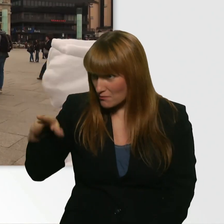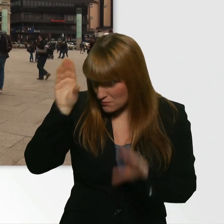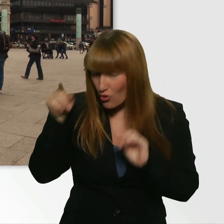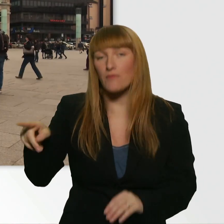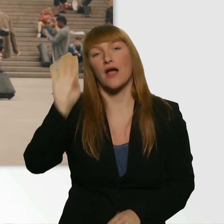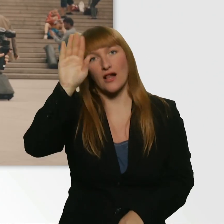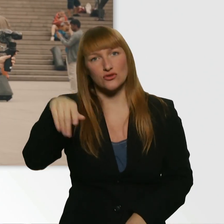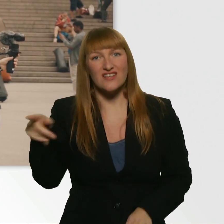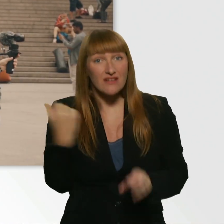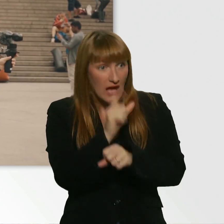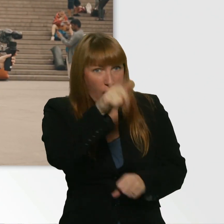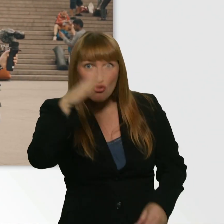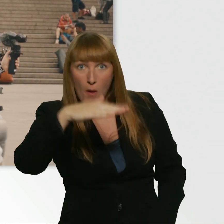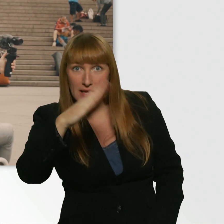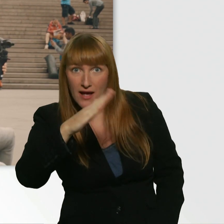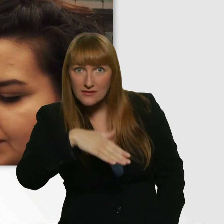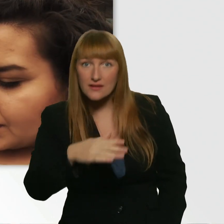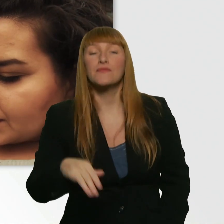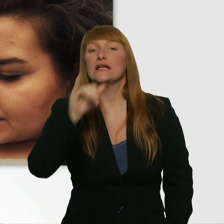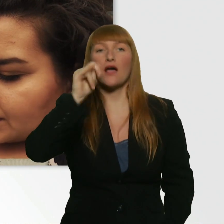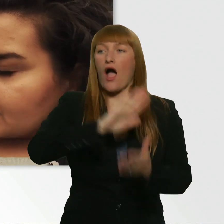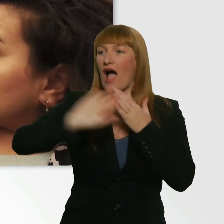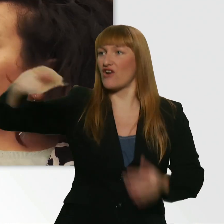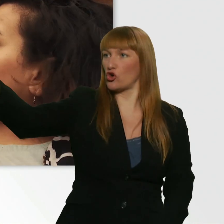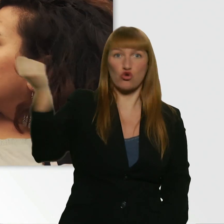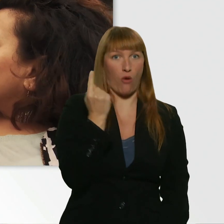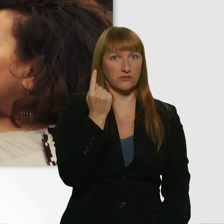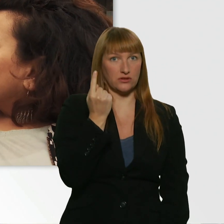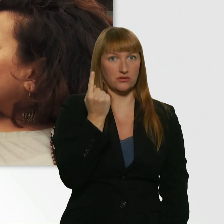(Kübra) Hat sie dir ein Kompliment gemacht? Sie ist zu mir gekommen und hat einfach original gesagt: